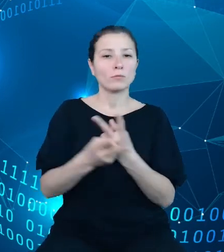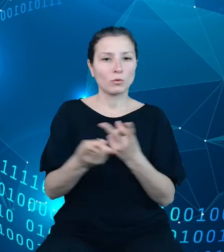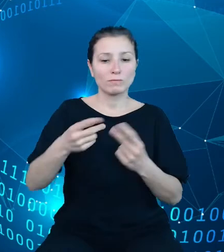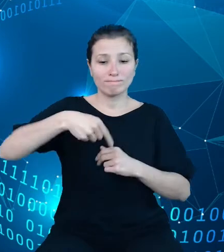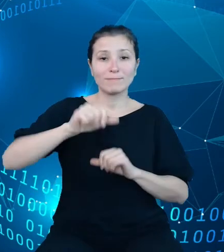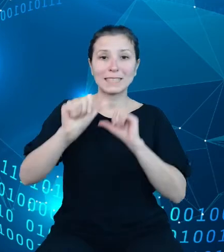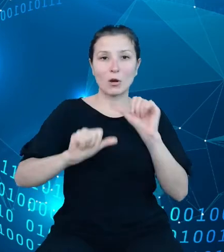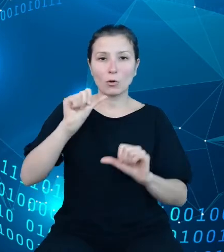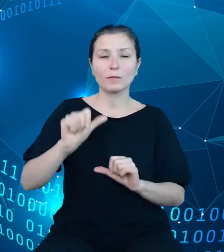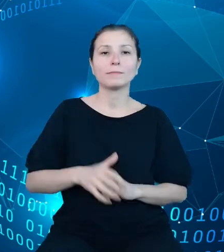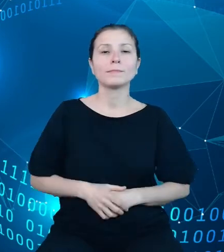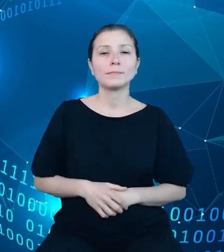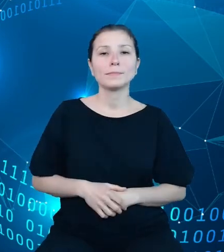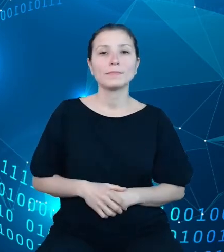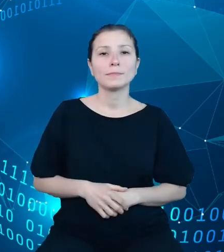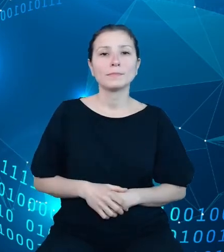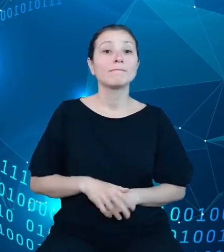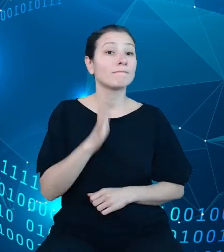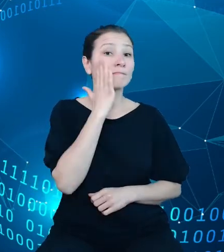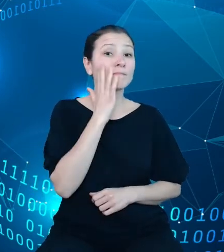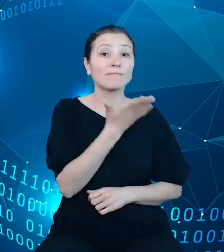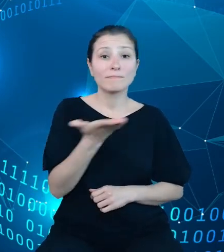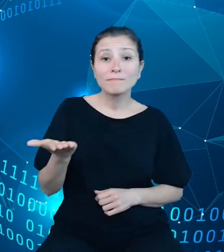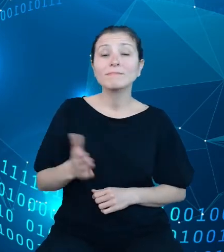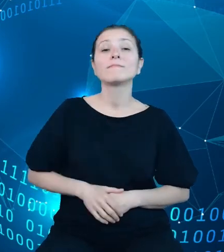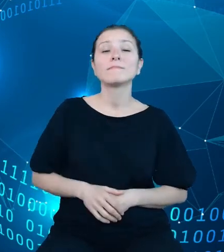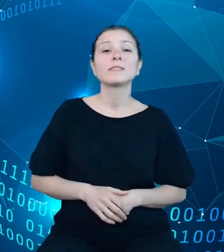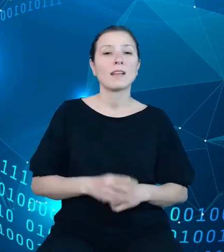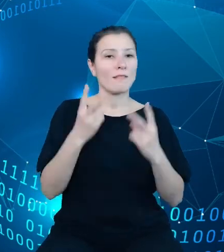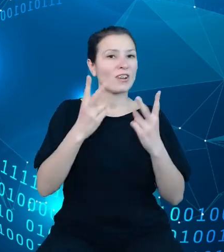widzą państwo, że kluczową rolę pełni wyszukiwarka. Po wpisaniu frazy, słowa